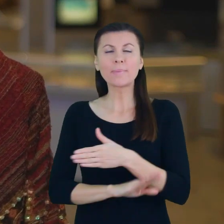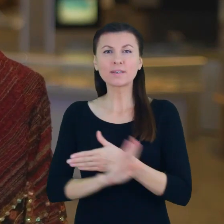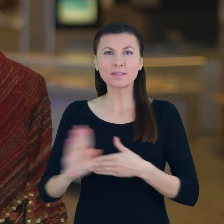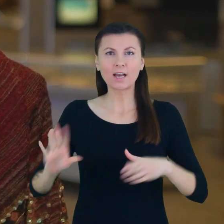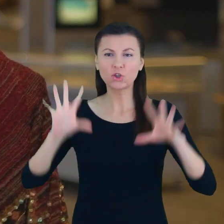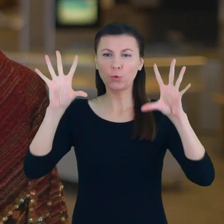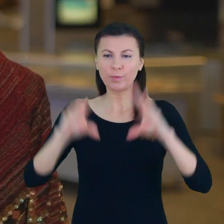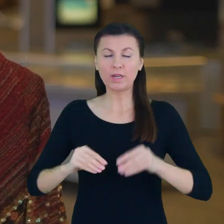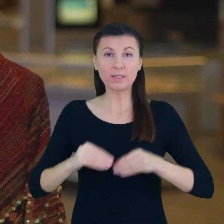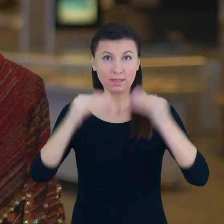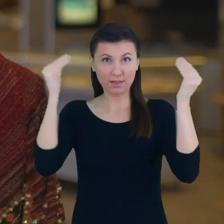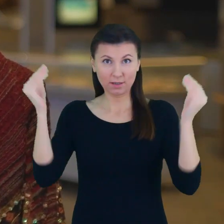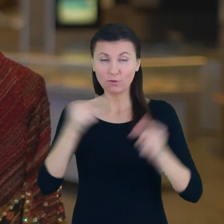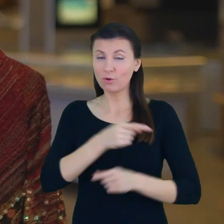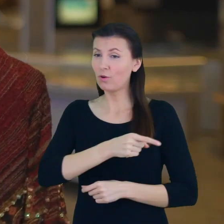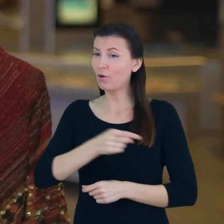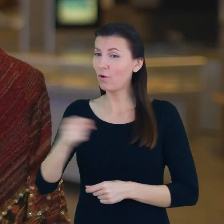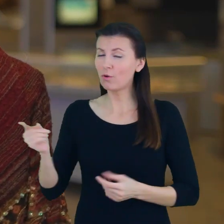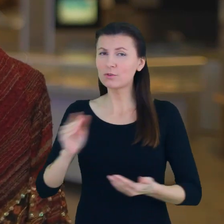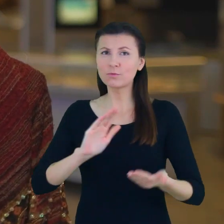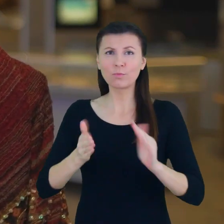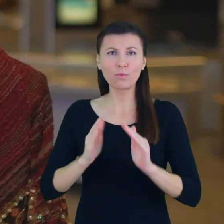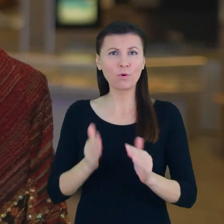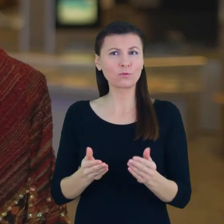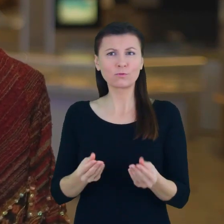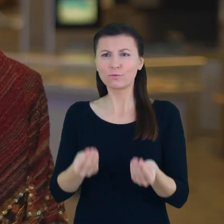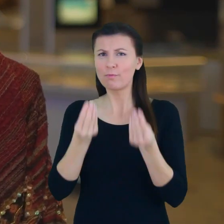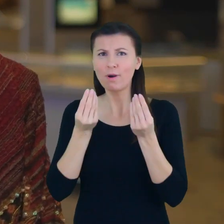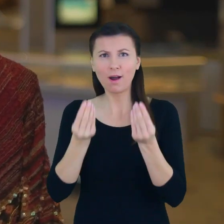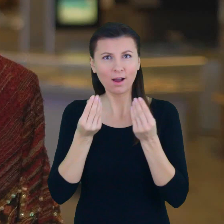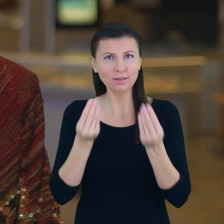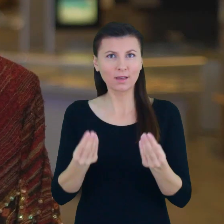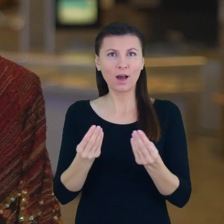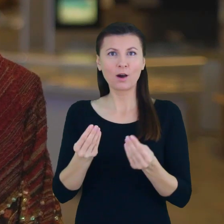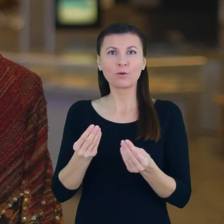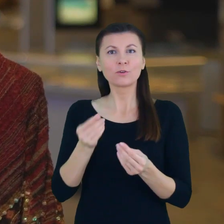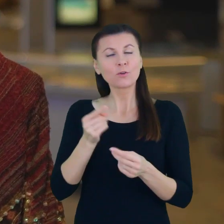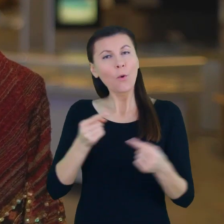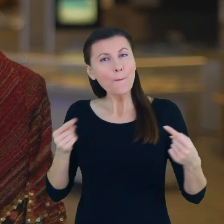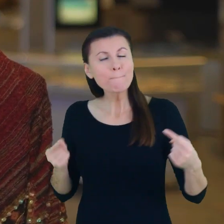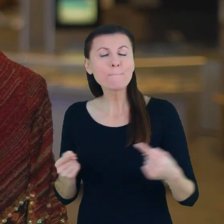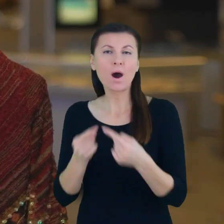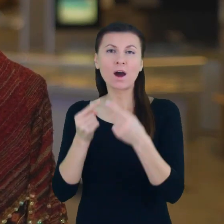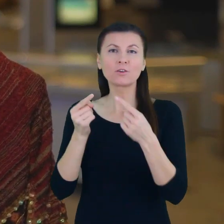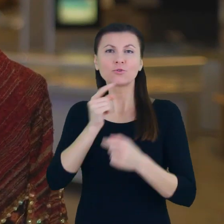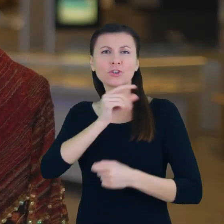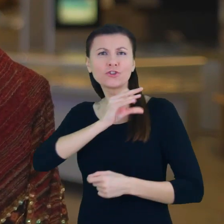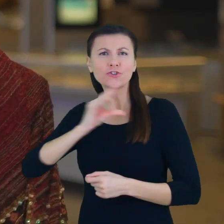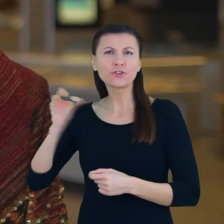którzy w sposób szczególny, zasługujący na szczególną uwagę na szczególne wyróżnienie